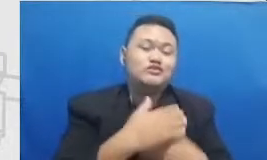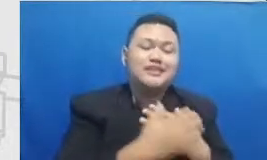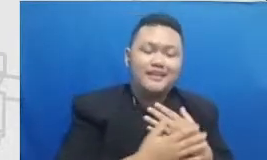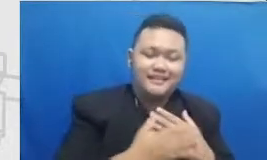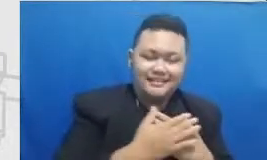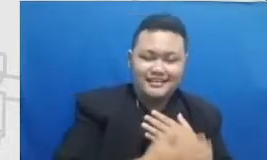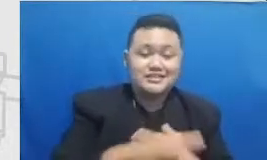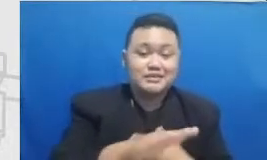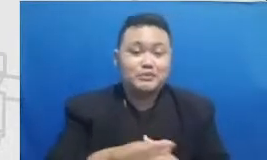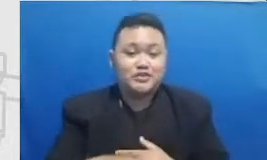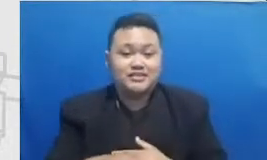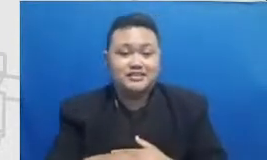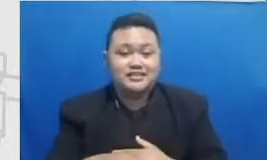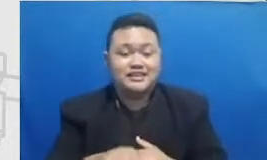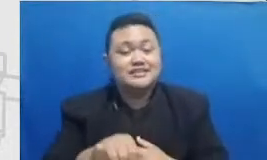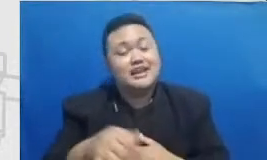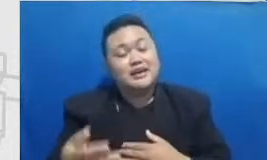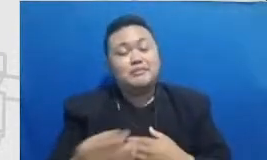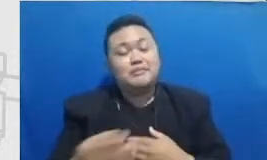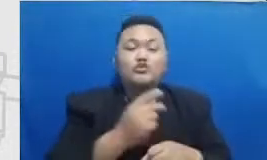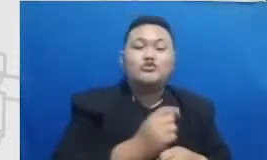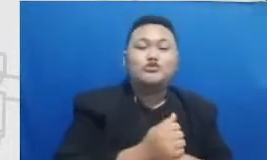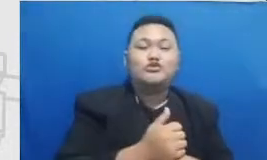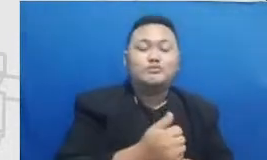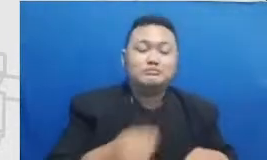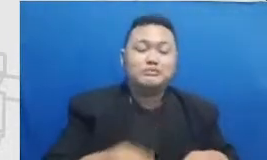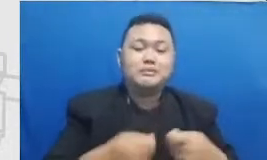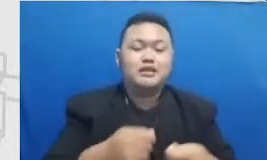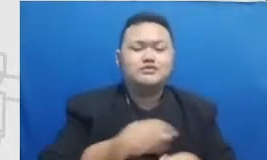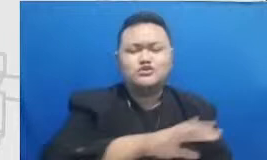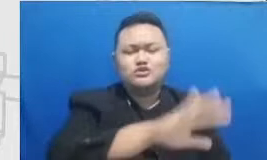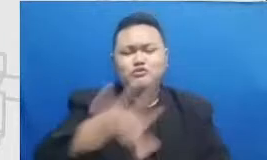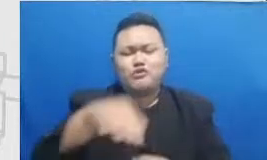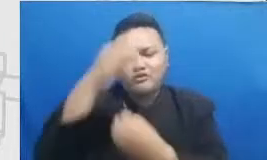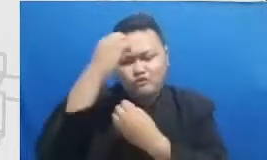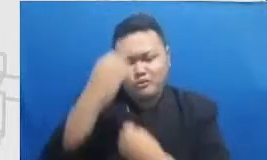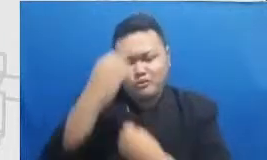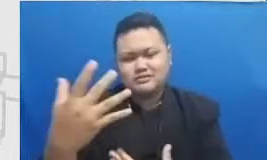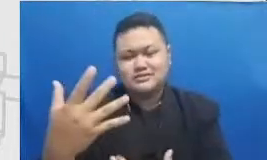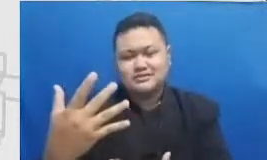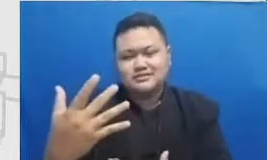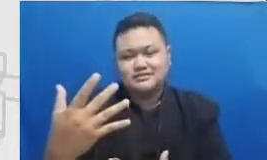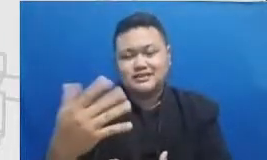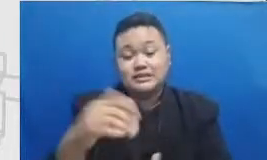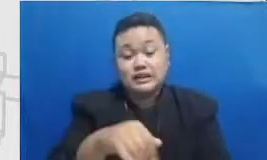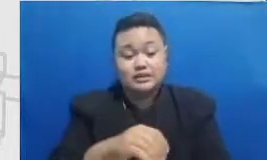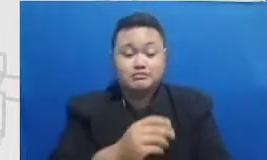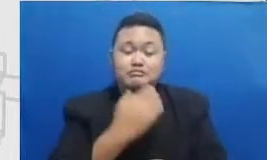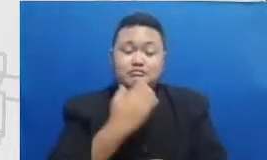berbagai macam informasi yang mereka butuhkan jadi Mereka takut melihat muridnya gagal atau